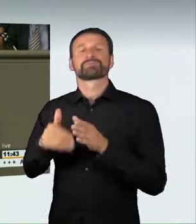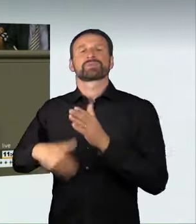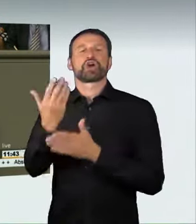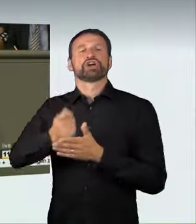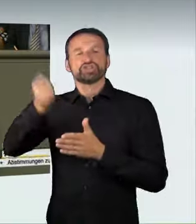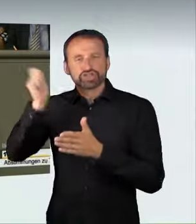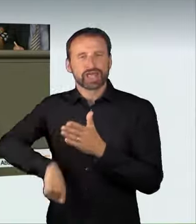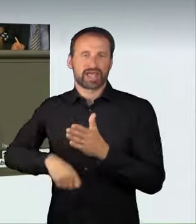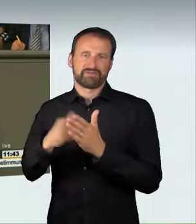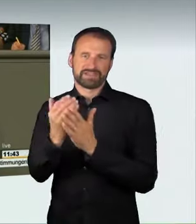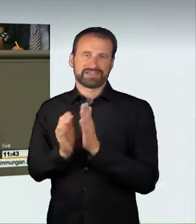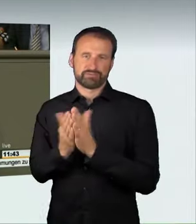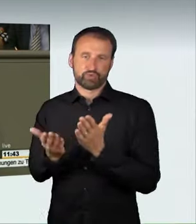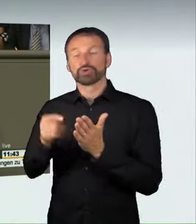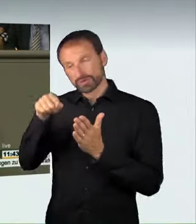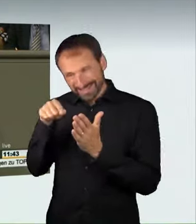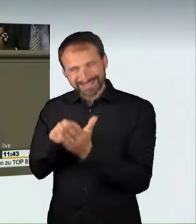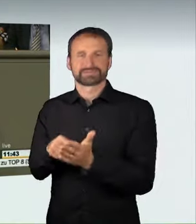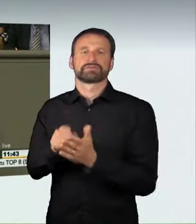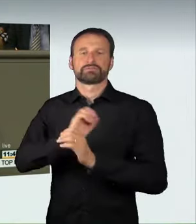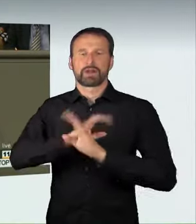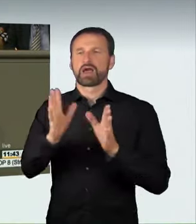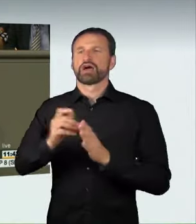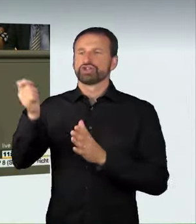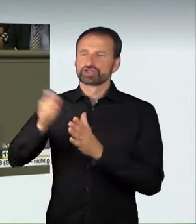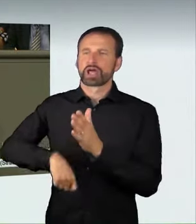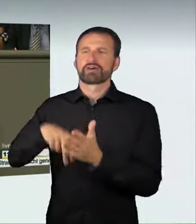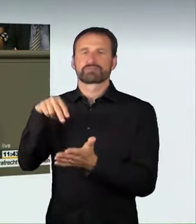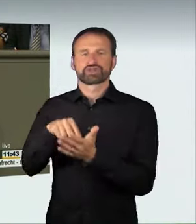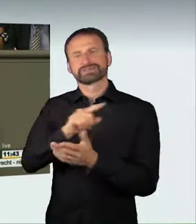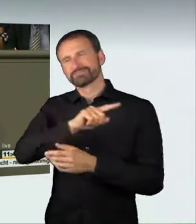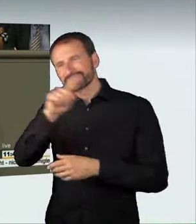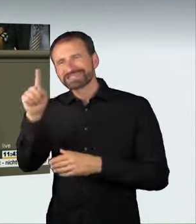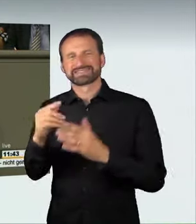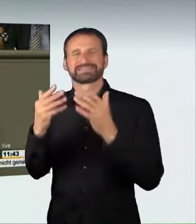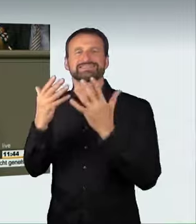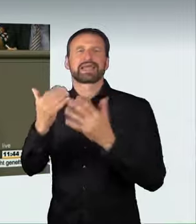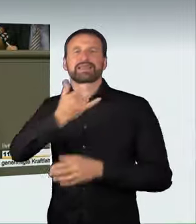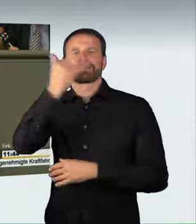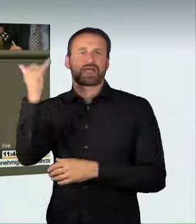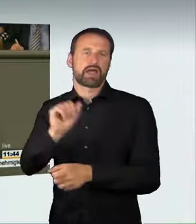von bis zu zehn Jahren beinhaltet. Das ist die richtige Konsequenz